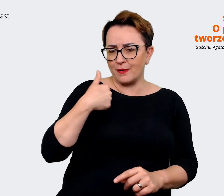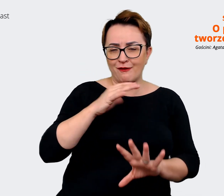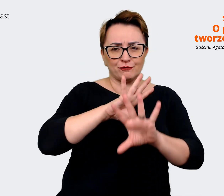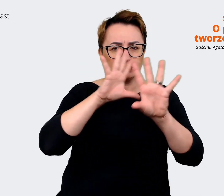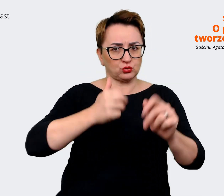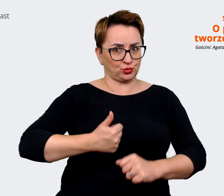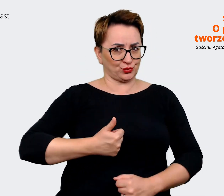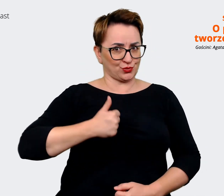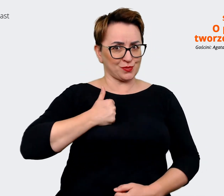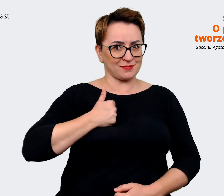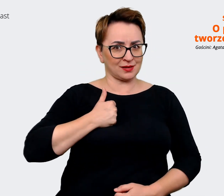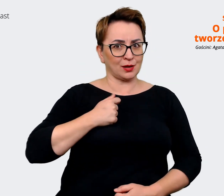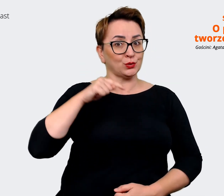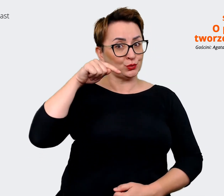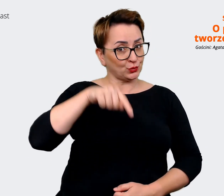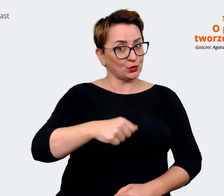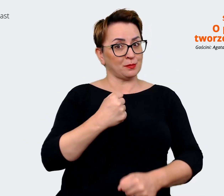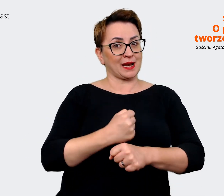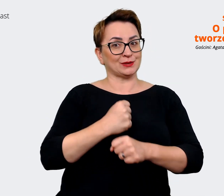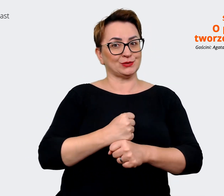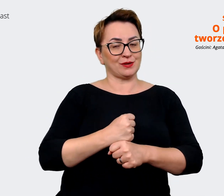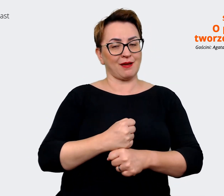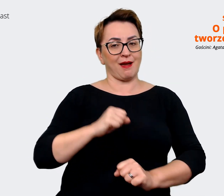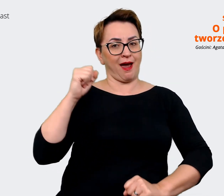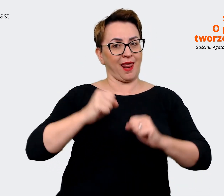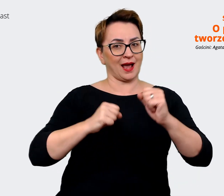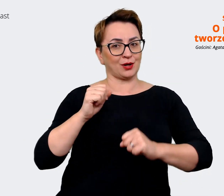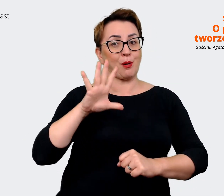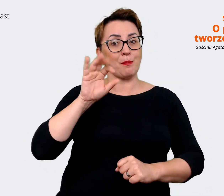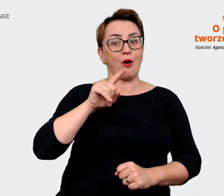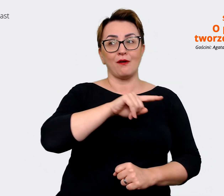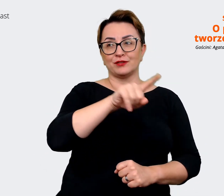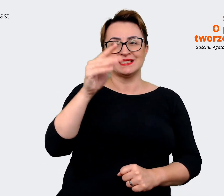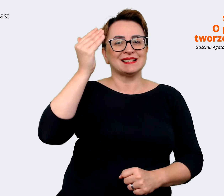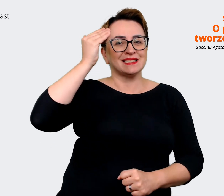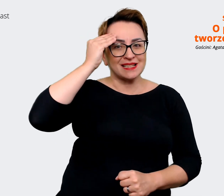że pracują w tym Allegro, nie? W tym Allegro, które wszyscy znają. Tym, że jak rozmawiasz